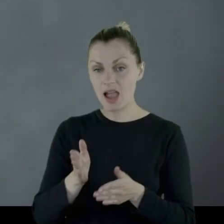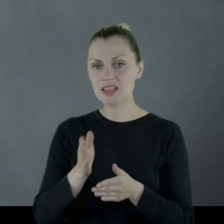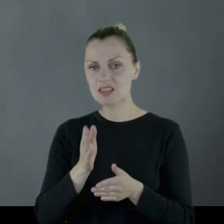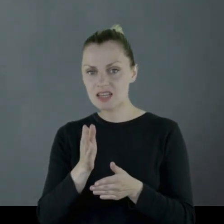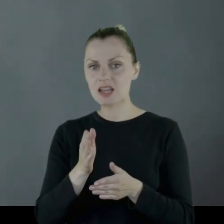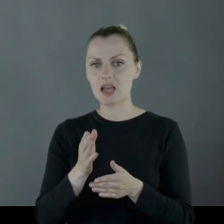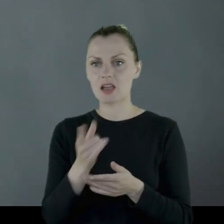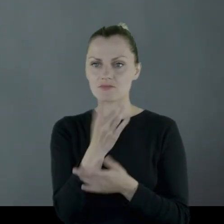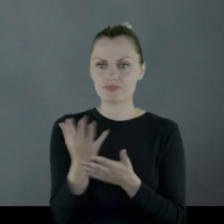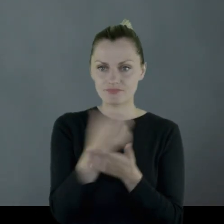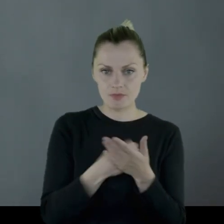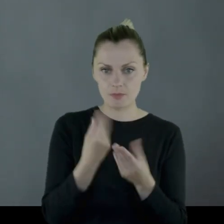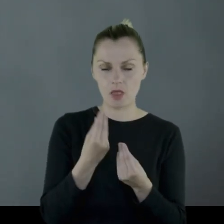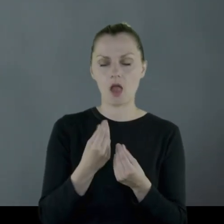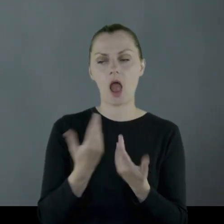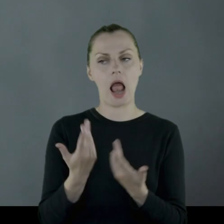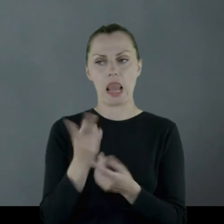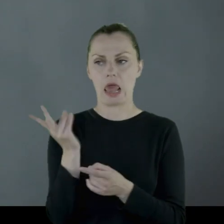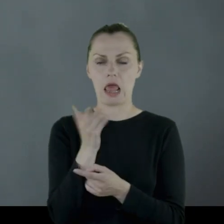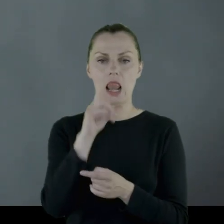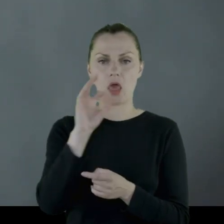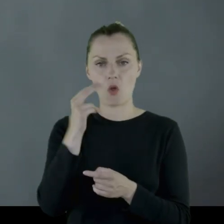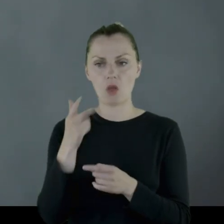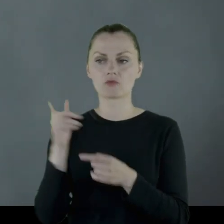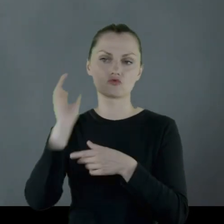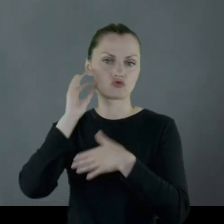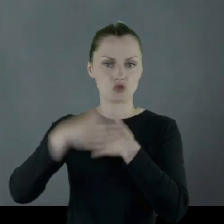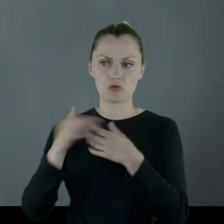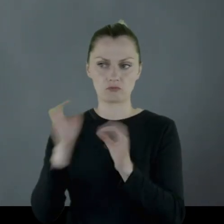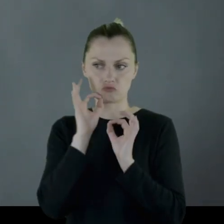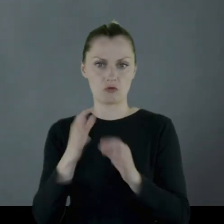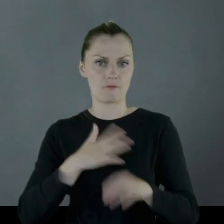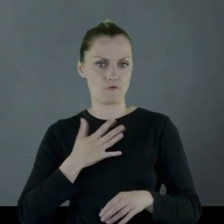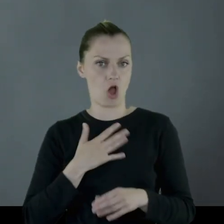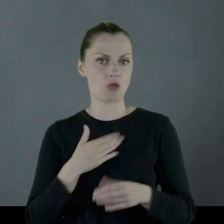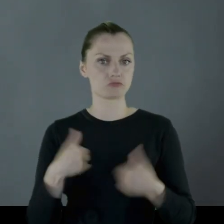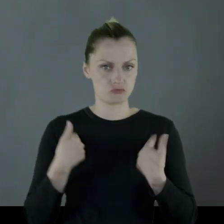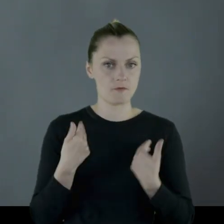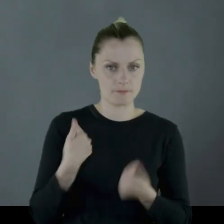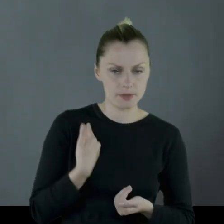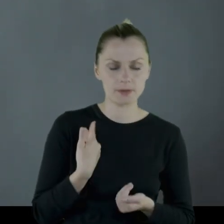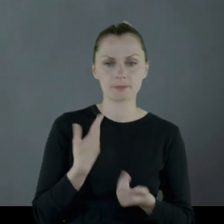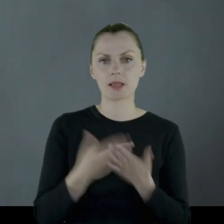jednak oboje Leonowie w dobrym zdrowiu trzymali się dalej,